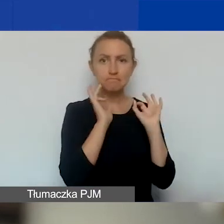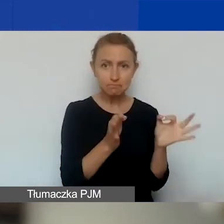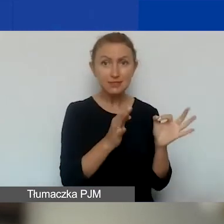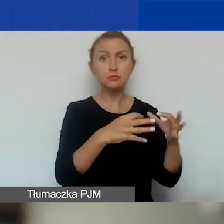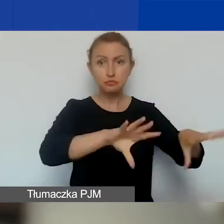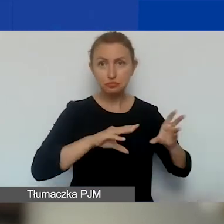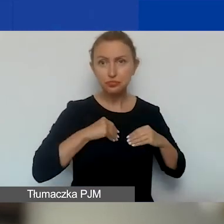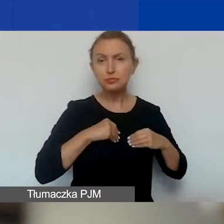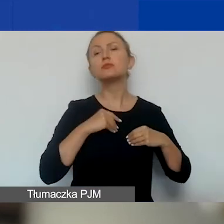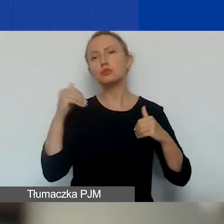zostanie rozliczony.